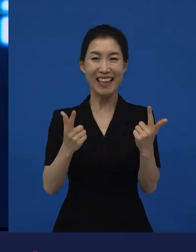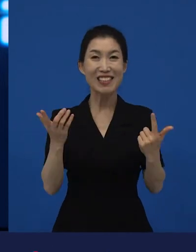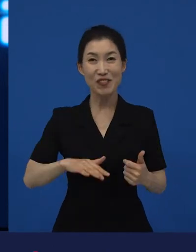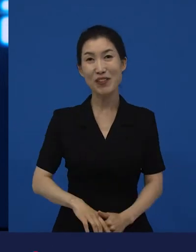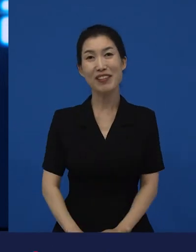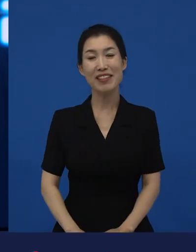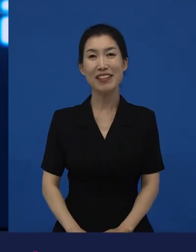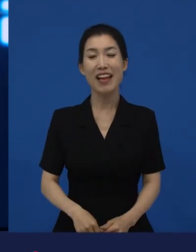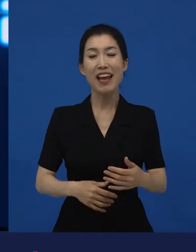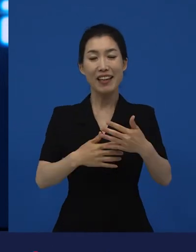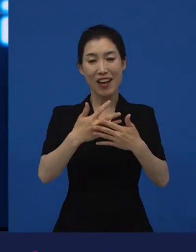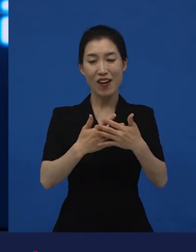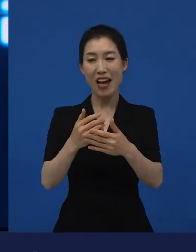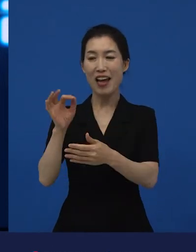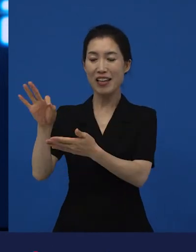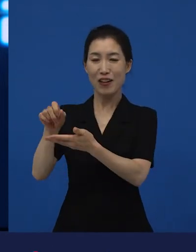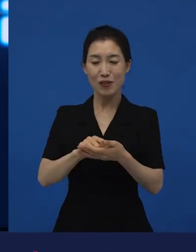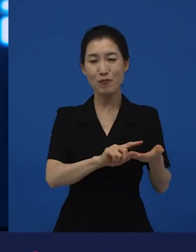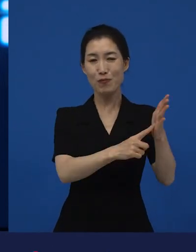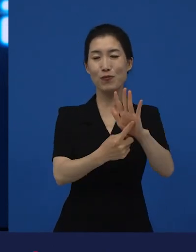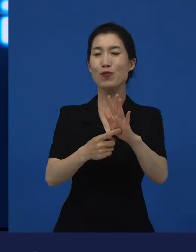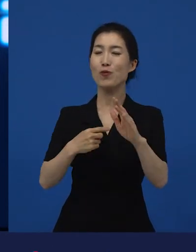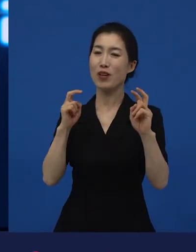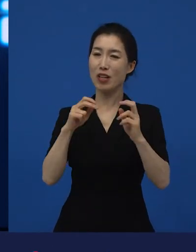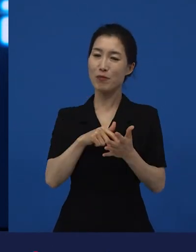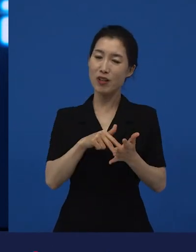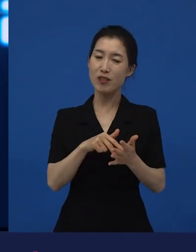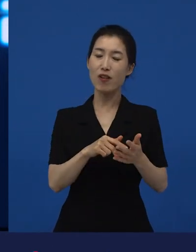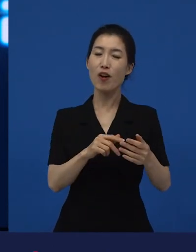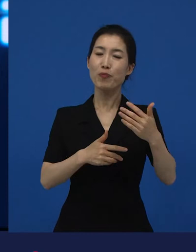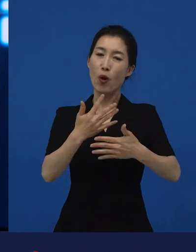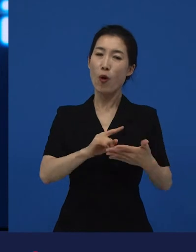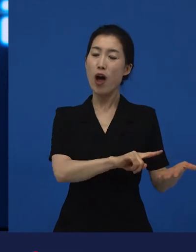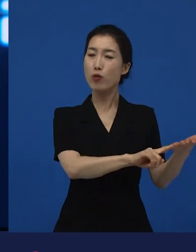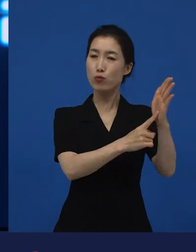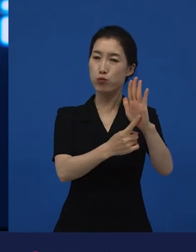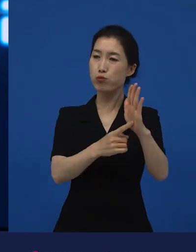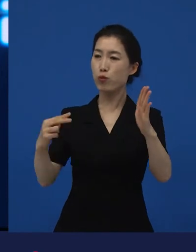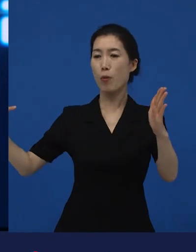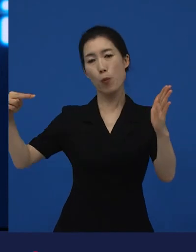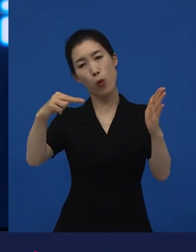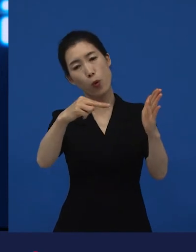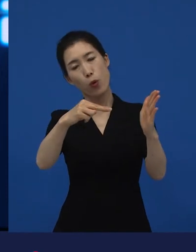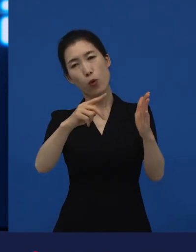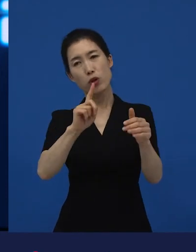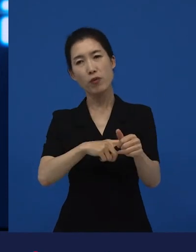사람들에게 서로를 돌아볼 수 있는 계기를 만들어 준다면? 그것이 나에게도 좋다.